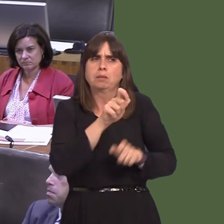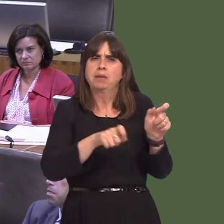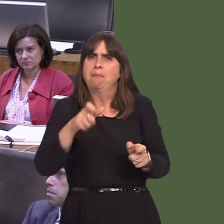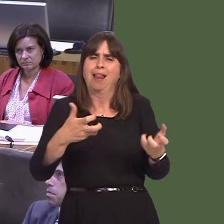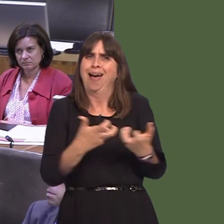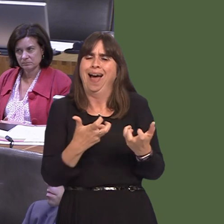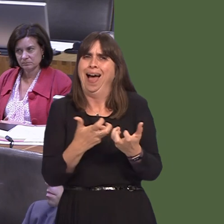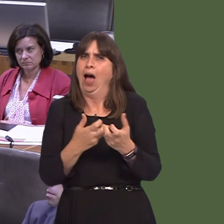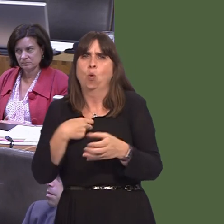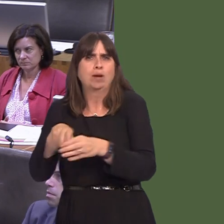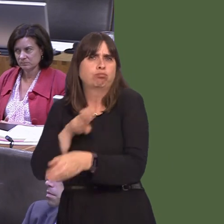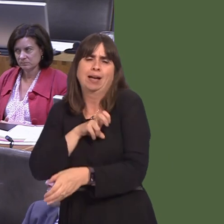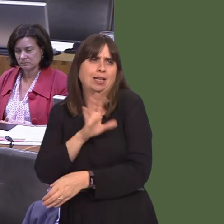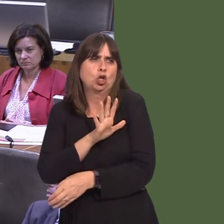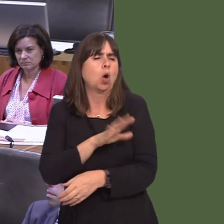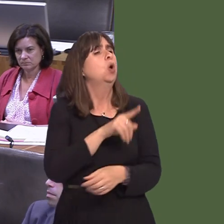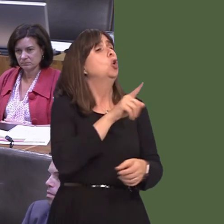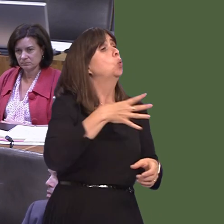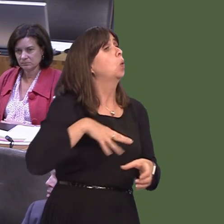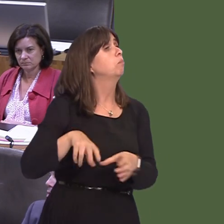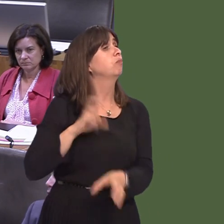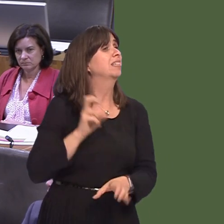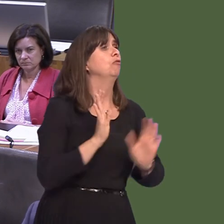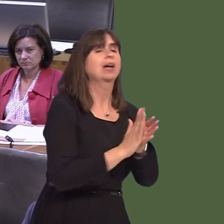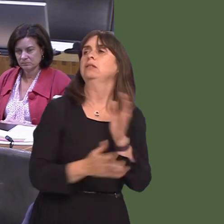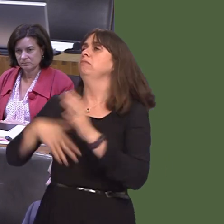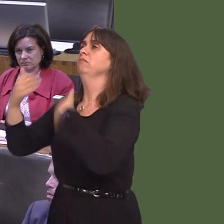happens. People have decided the direction; they have every right to determine how the